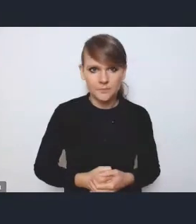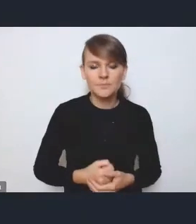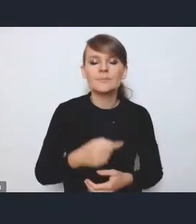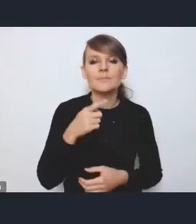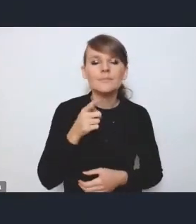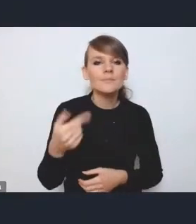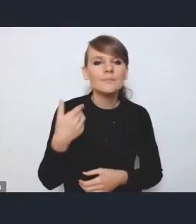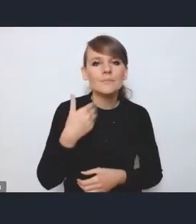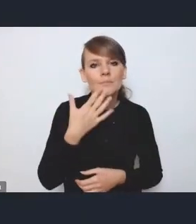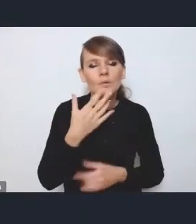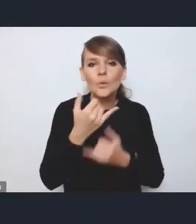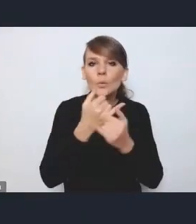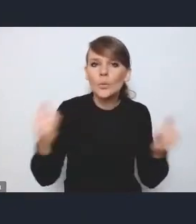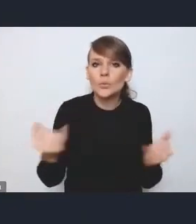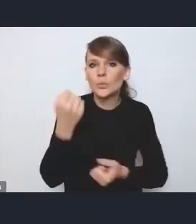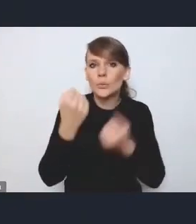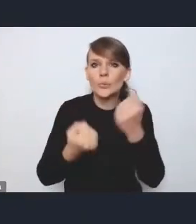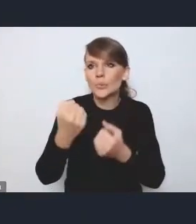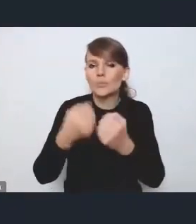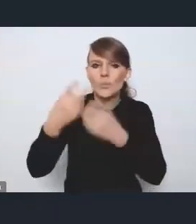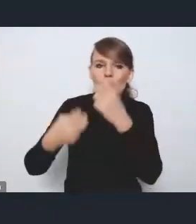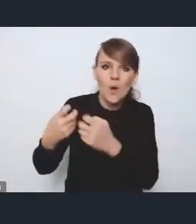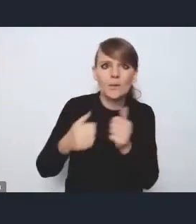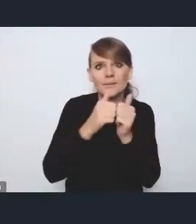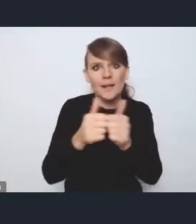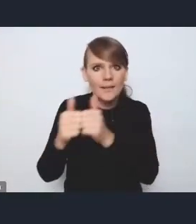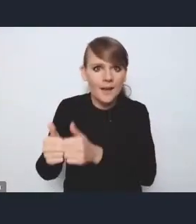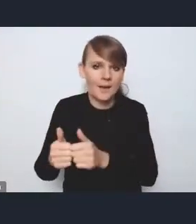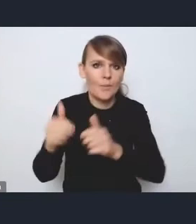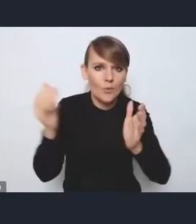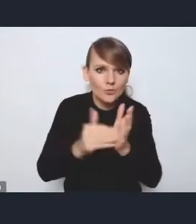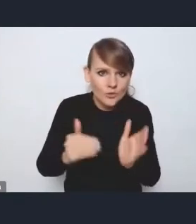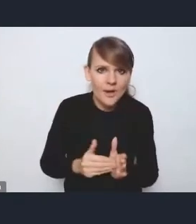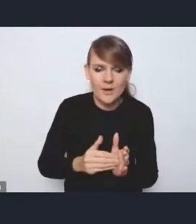które potrzebne są czy dostrzegane jako te,